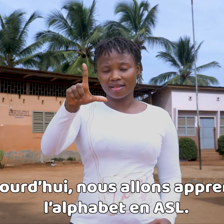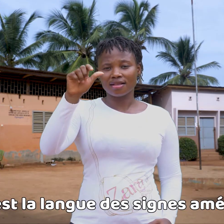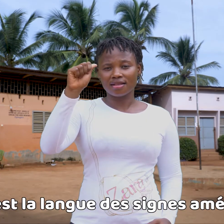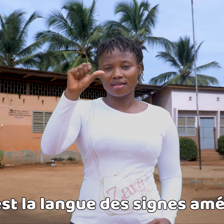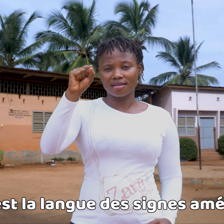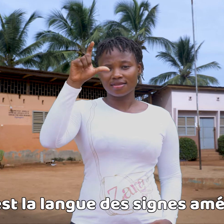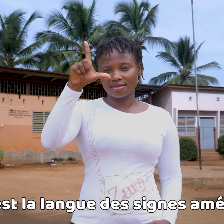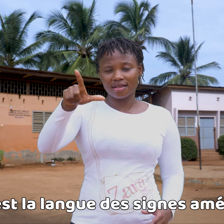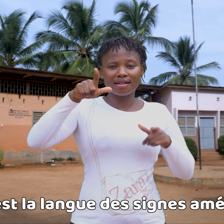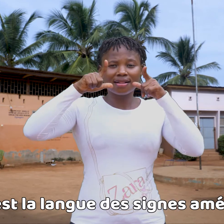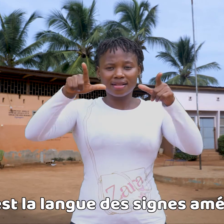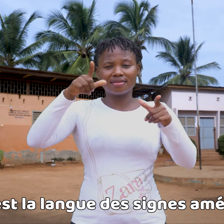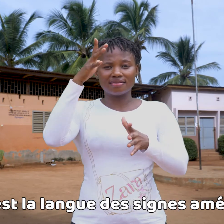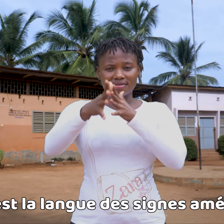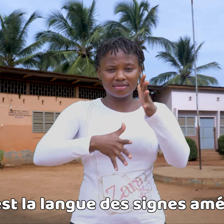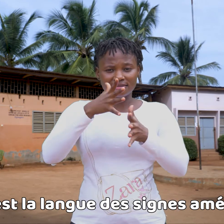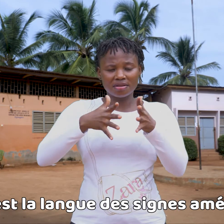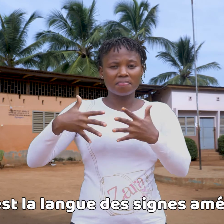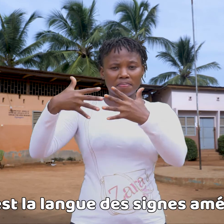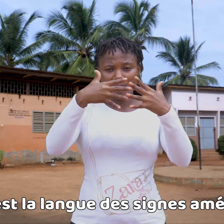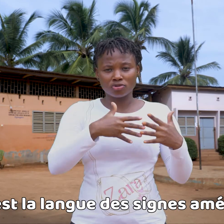La ASL es la lengua de signos americana.